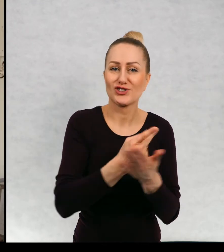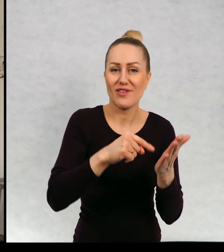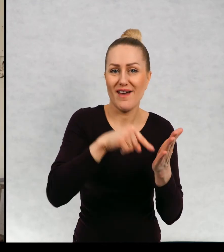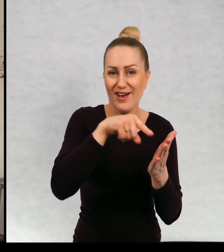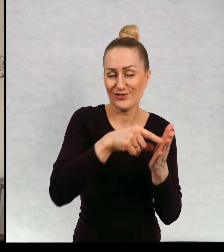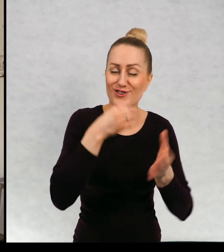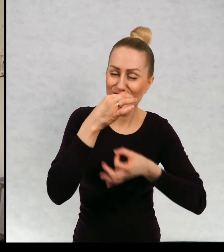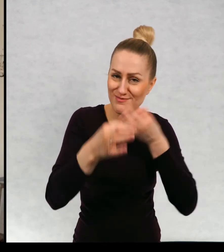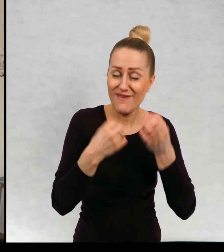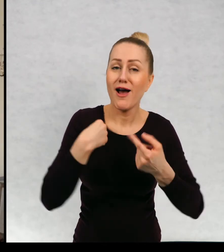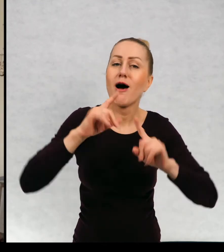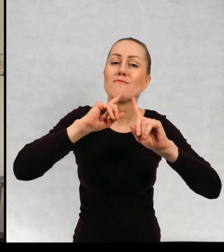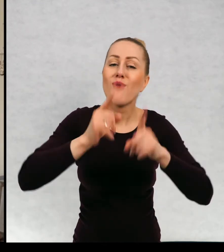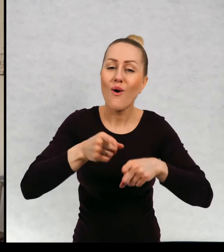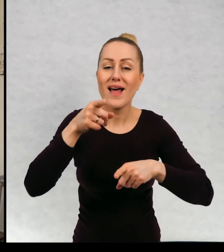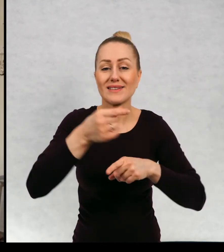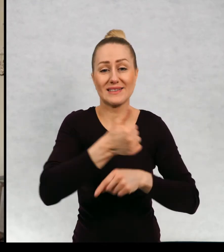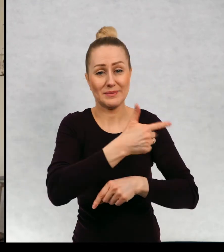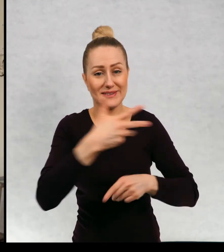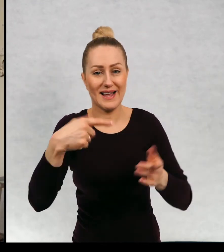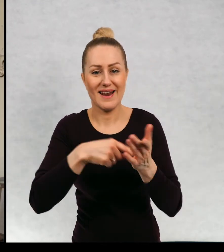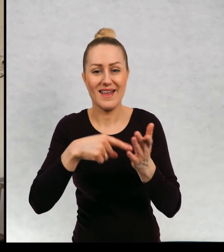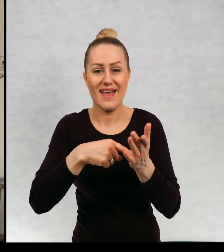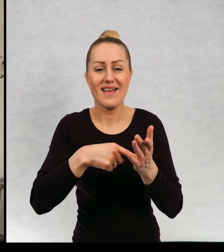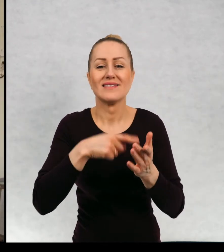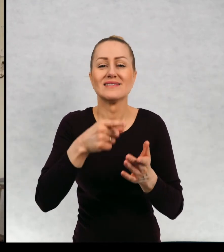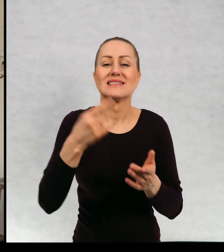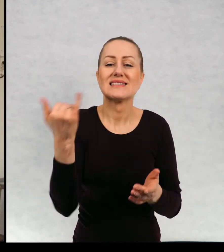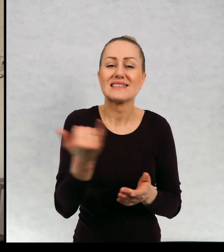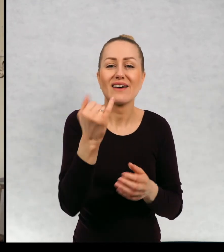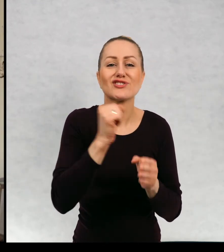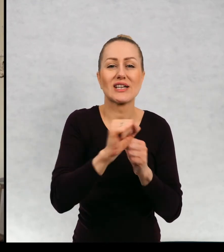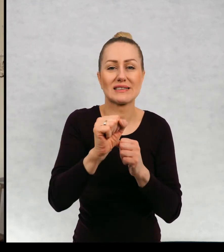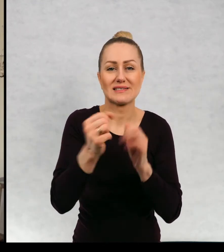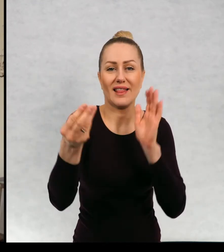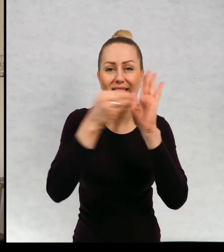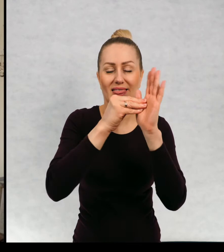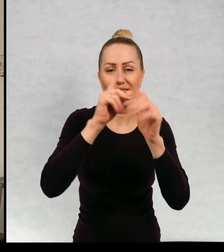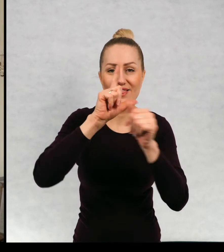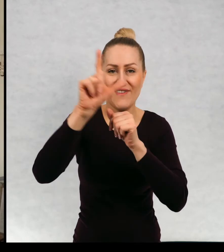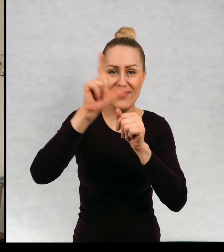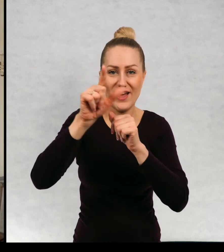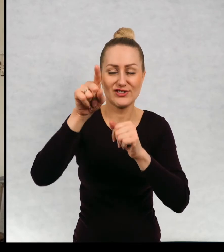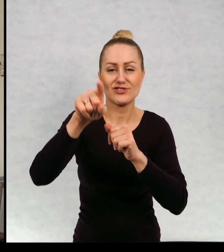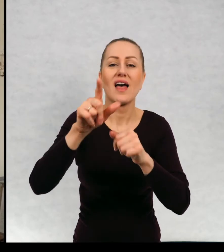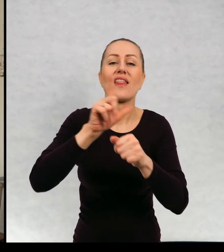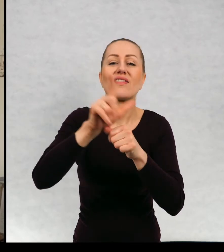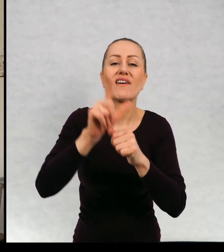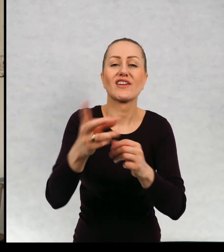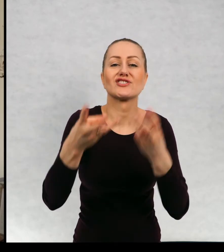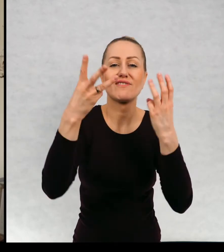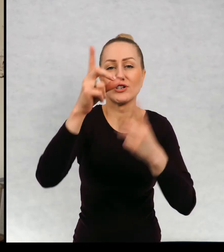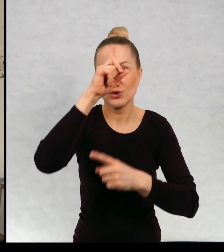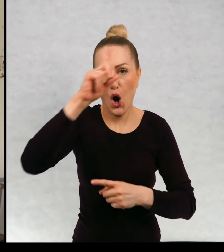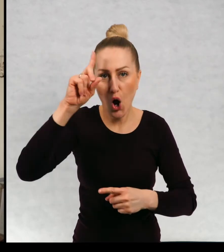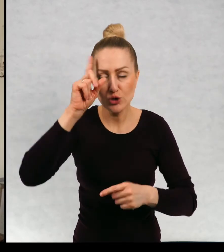Też wam bardzo polecam tę serię. Zawsze jest dwunastka. Jest 12 ważnych osób, 12